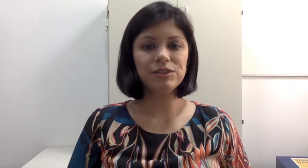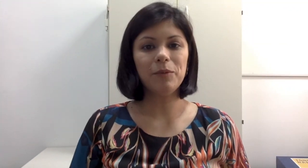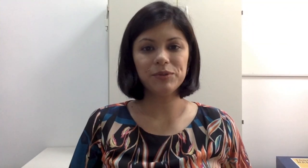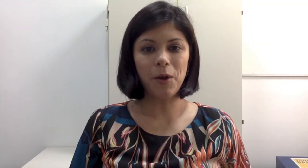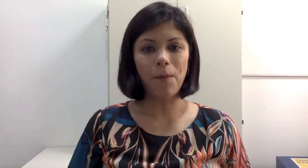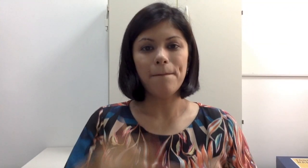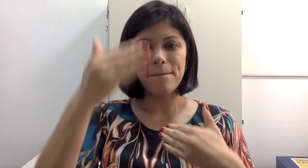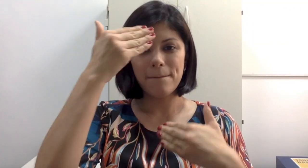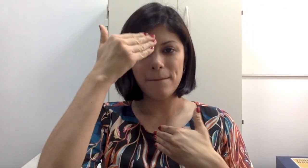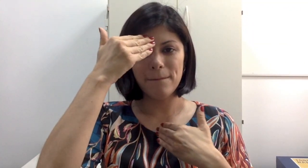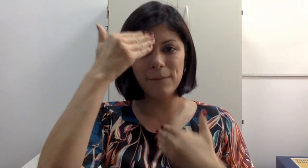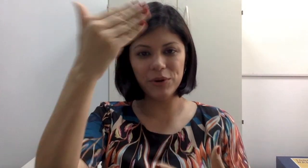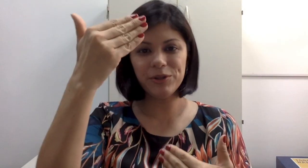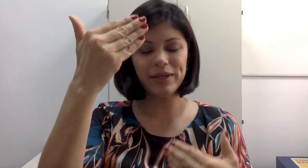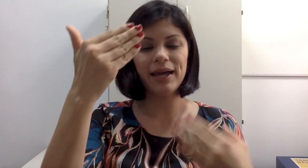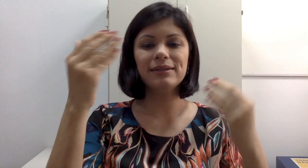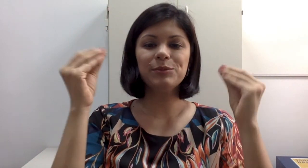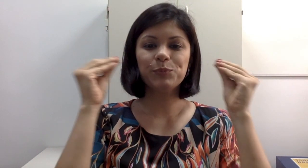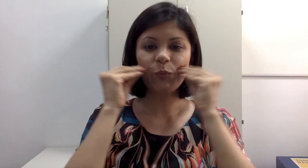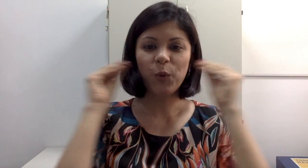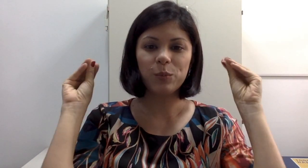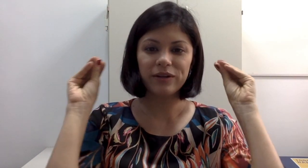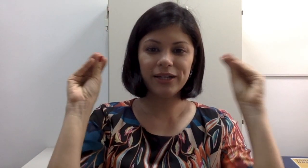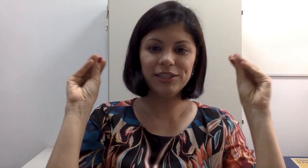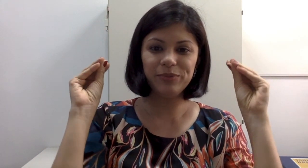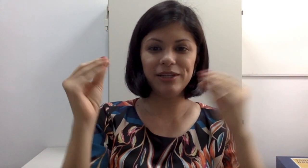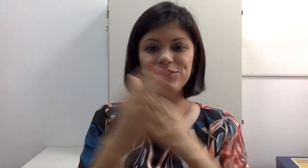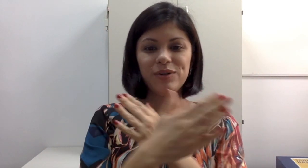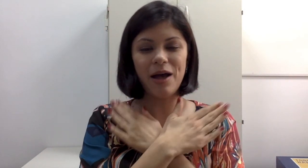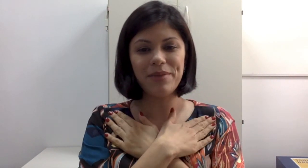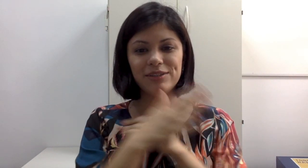da próxima aula. Por hoje é só pessoal. Muito obrigada, grande beijo, abraço, tchau tchau.